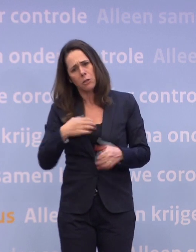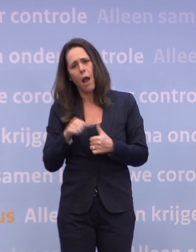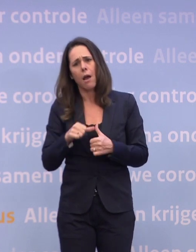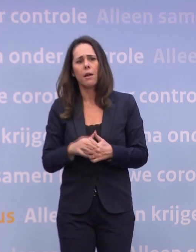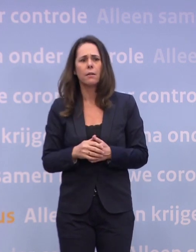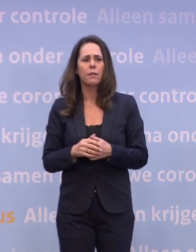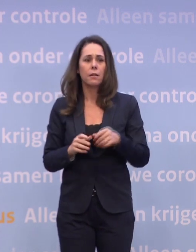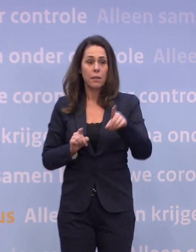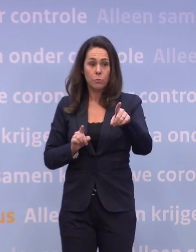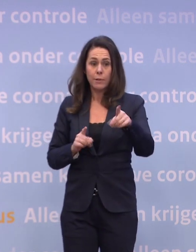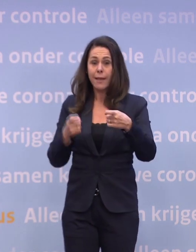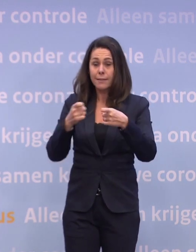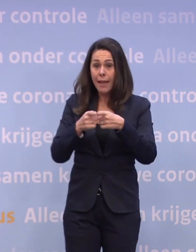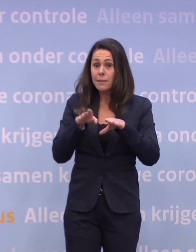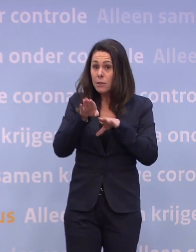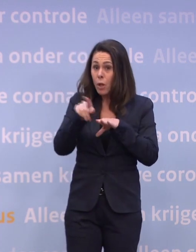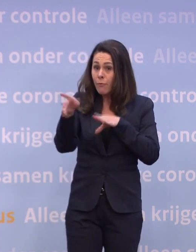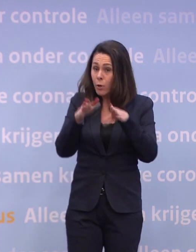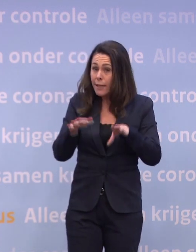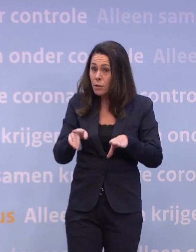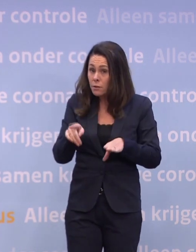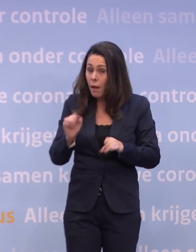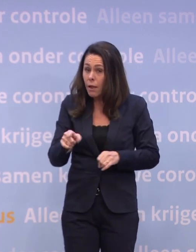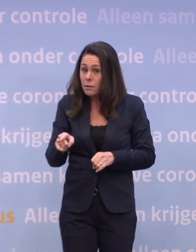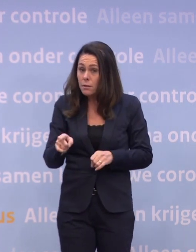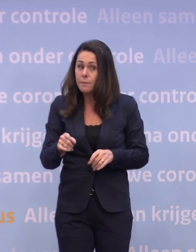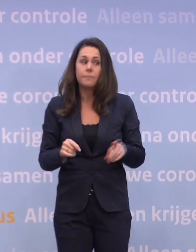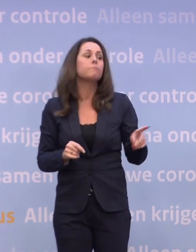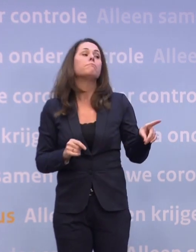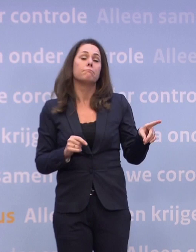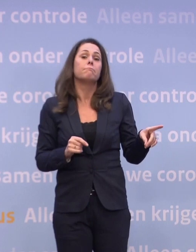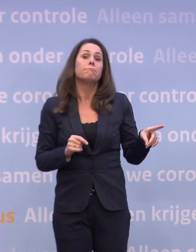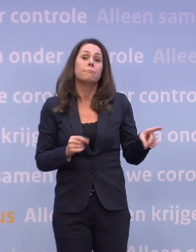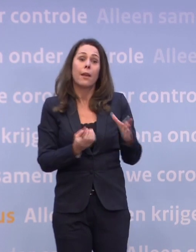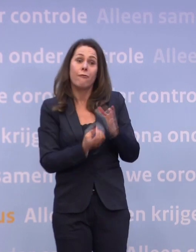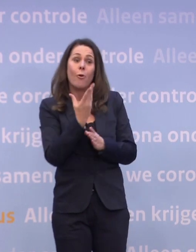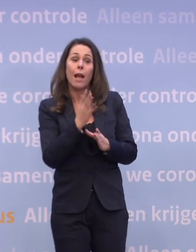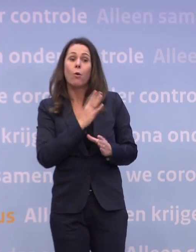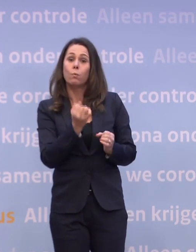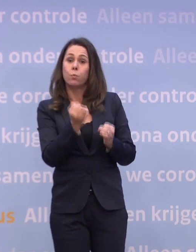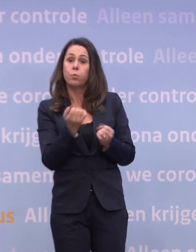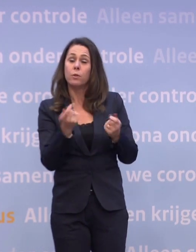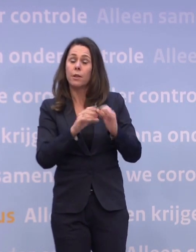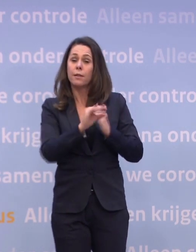Dat zou die extra stap voor kerst kunnen zijn, de detailhandel dicht? Is mogelijk. We hebben in het voorjaar ook in een steviger lockdown gezeten...